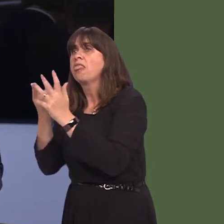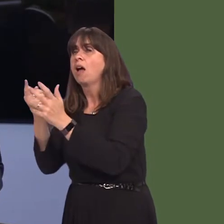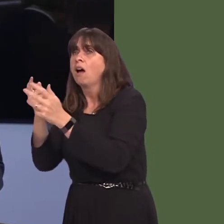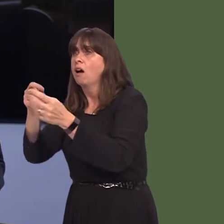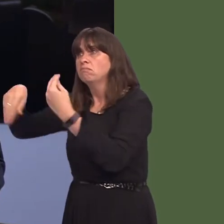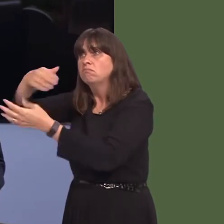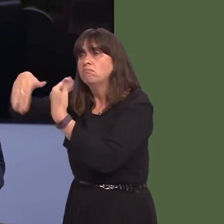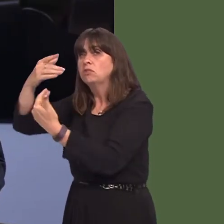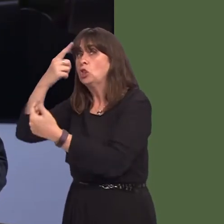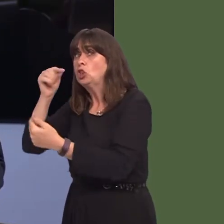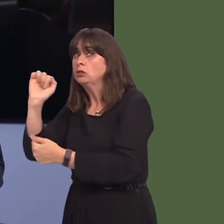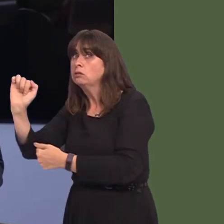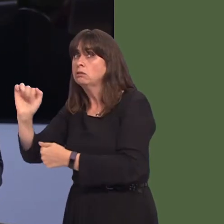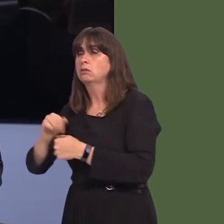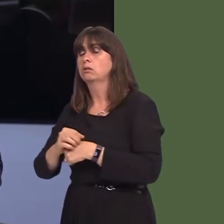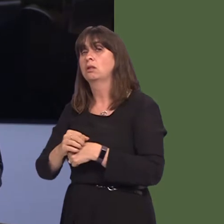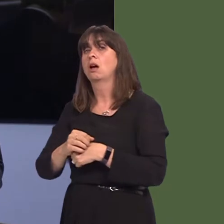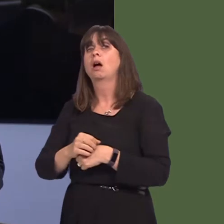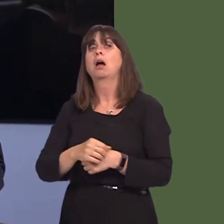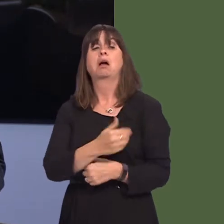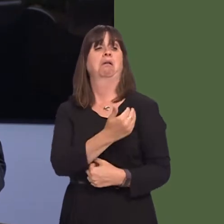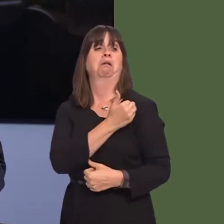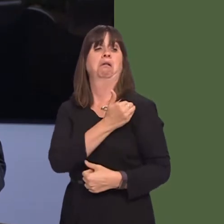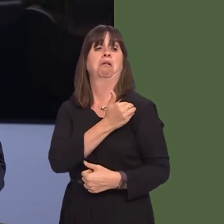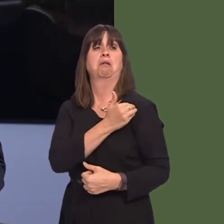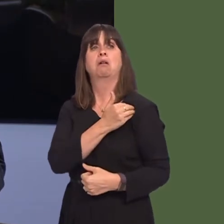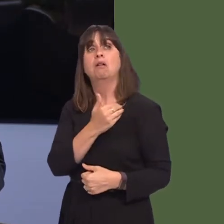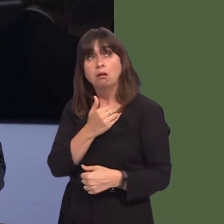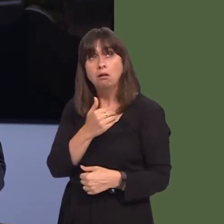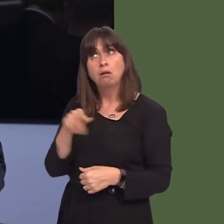them. I've since been told by one source that 'other opportunities for the site' simply